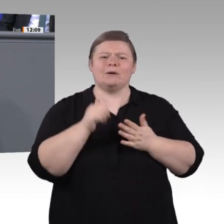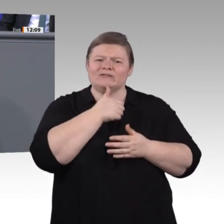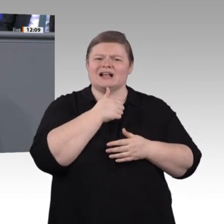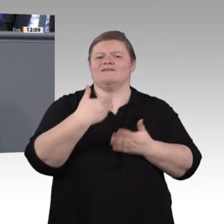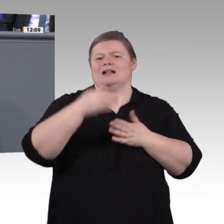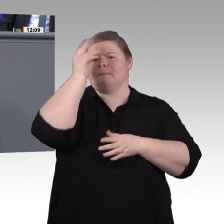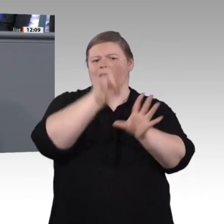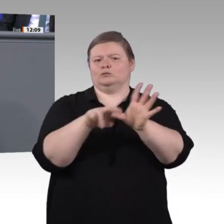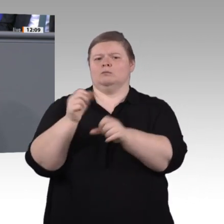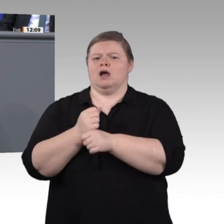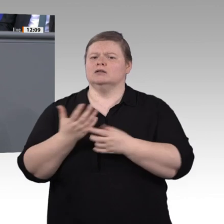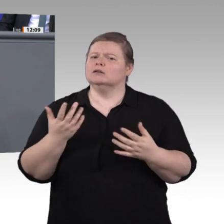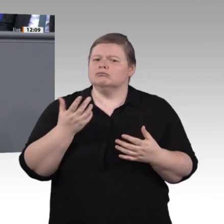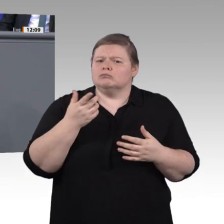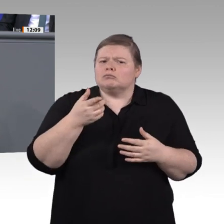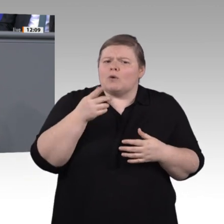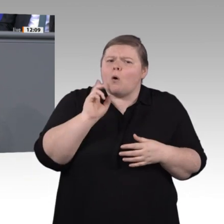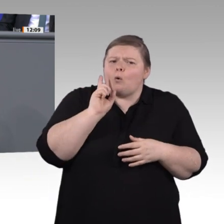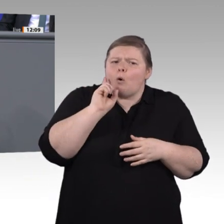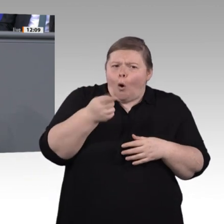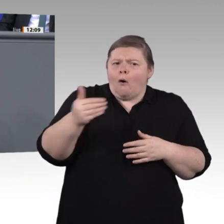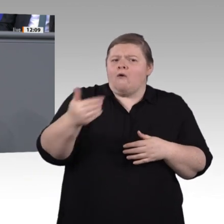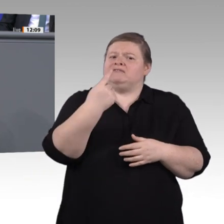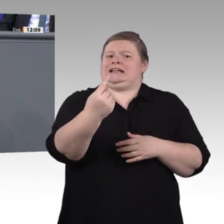ist definitiv auch eine soziale Frage, liebe Kollegen und Kolleginnen.